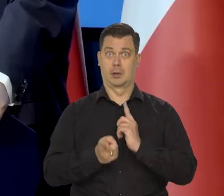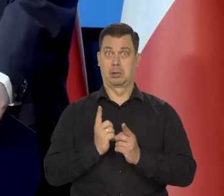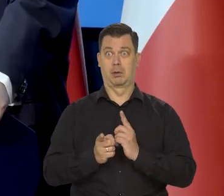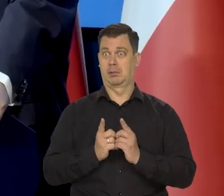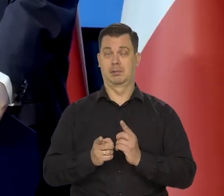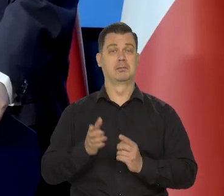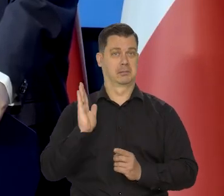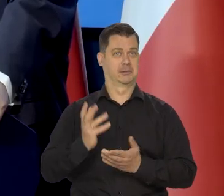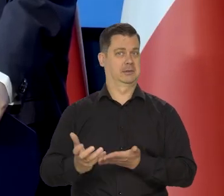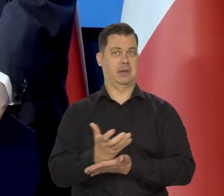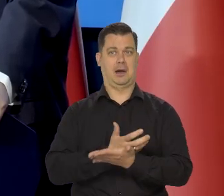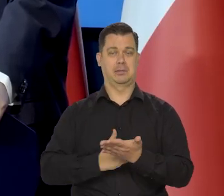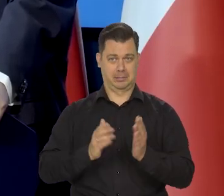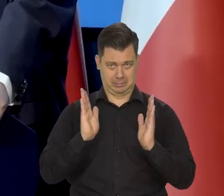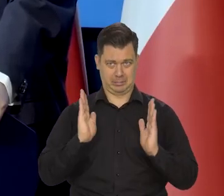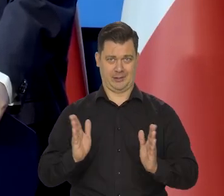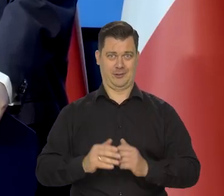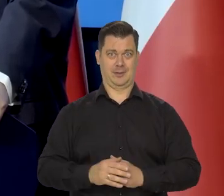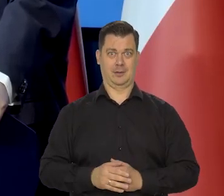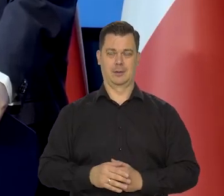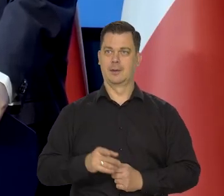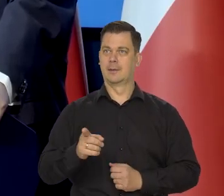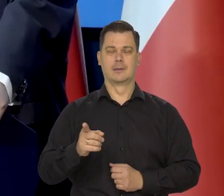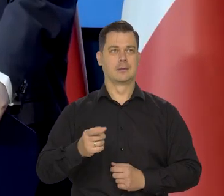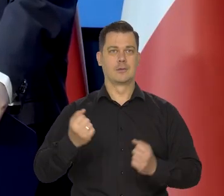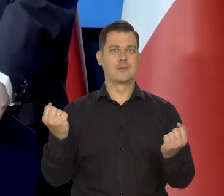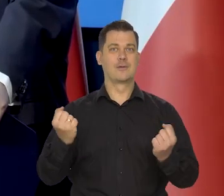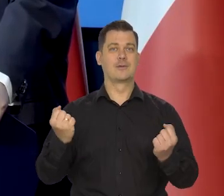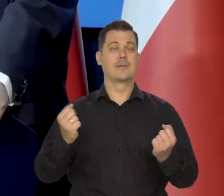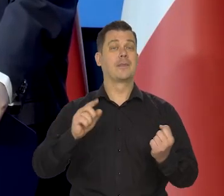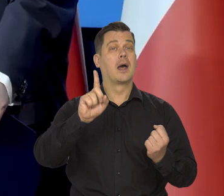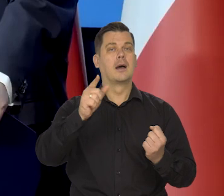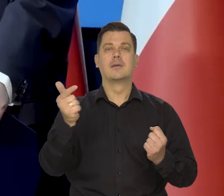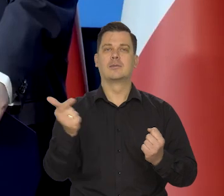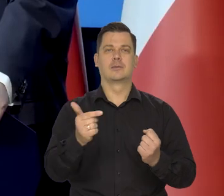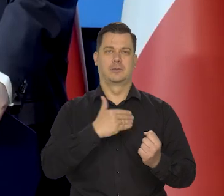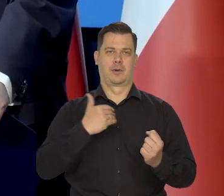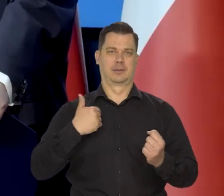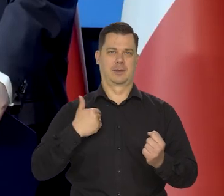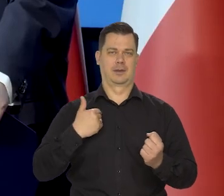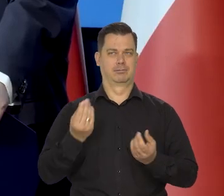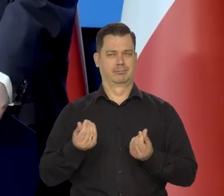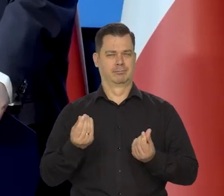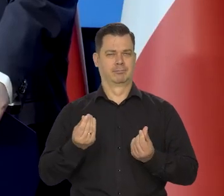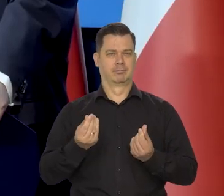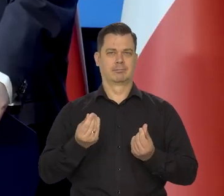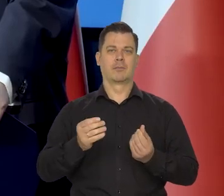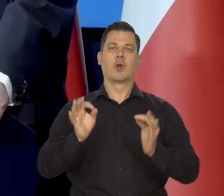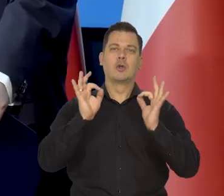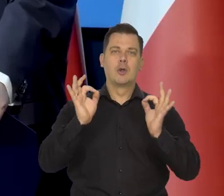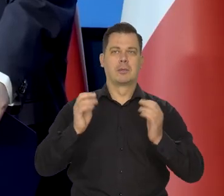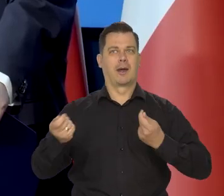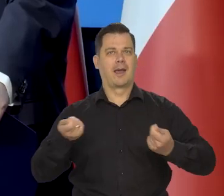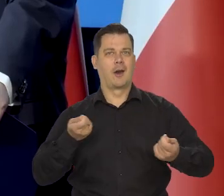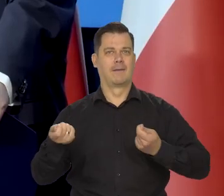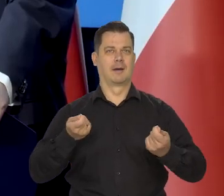To jest coś zupełnie niesamowitego, pod warunkiem, że nasza gospodarka będzie kierowana przez właściwych ludzi